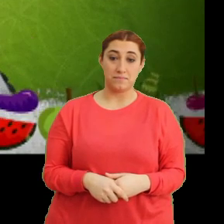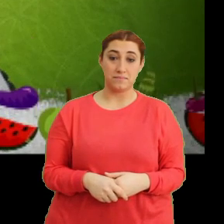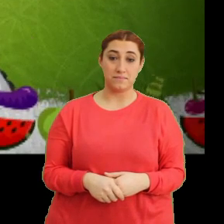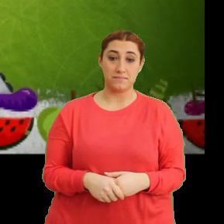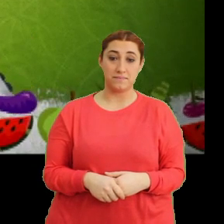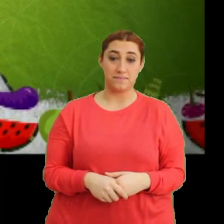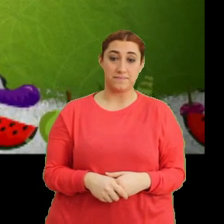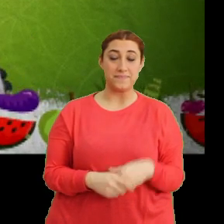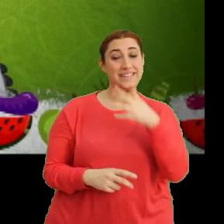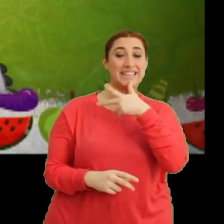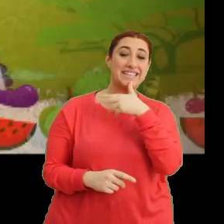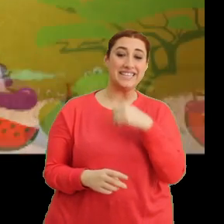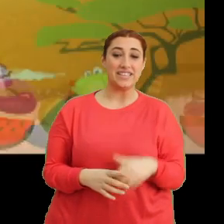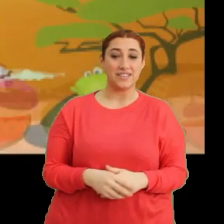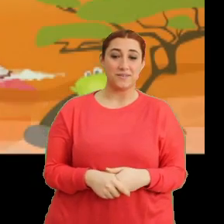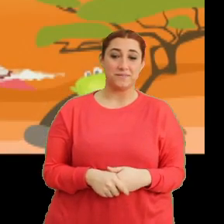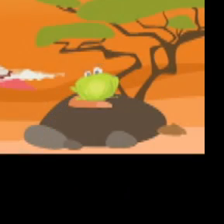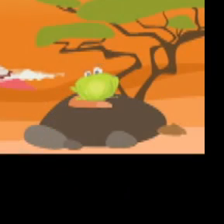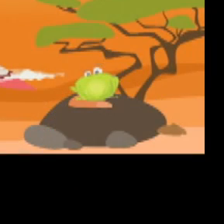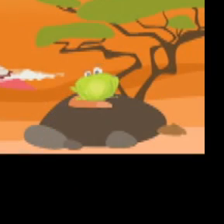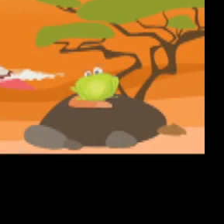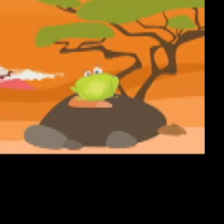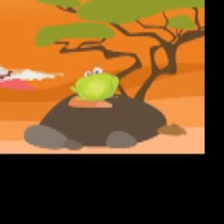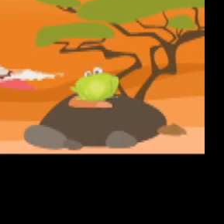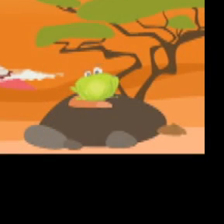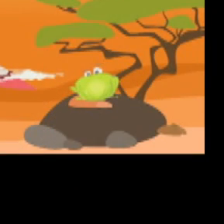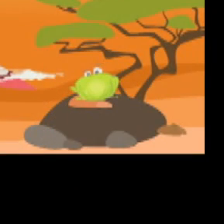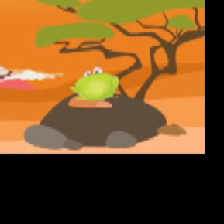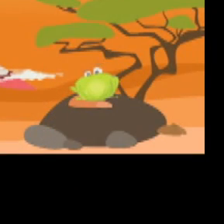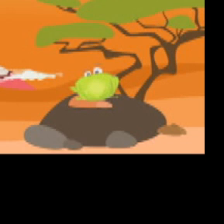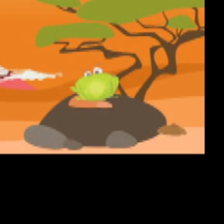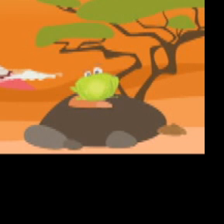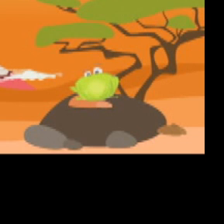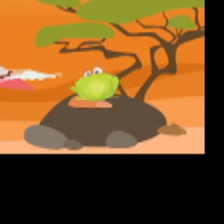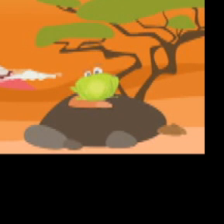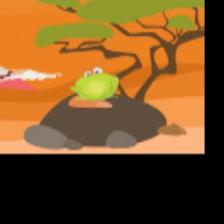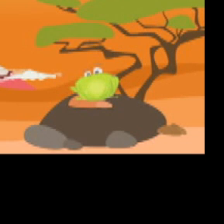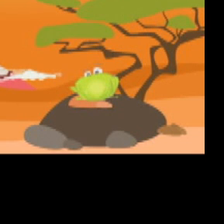(Gülme sesleri) (Müzik - Jenerik)